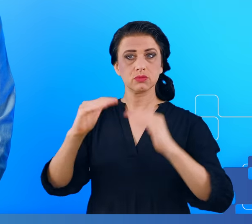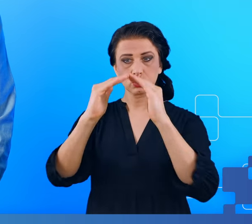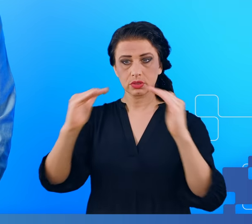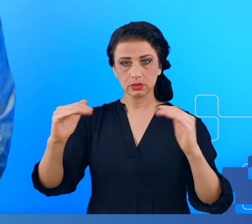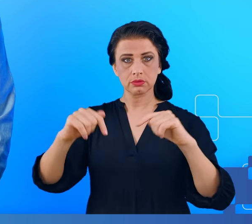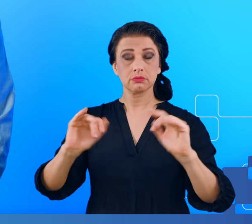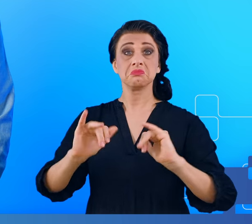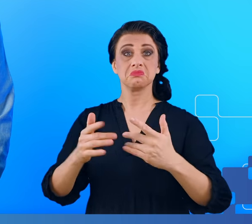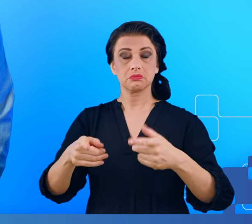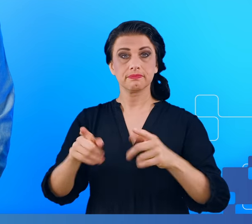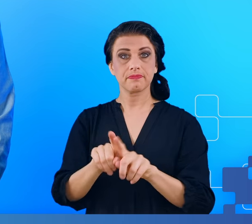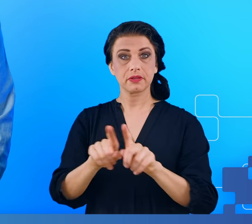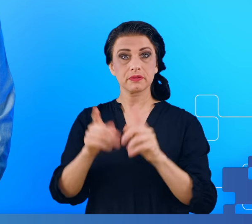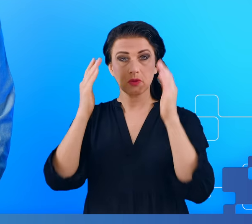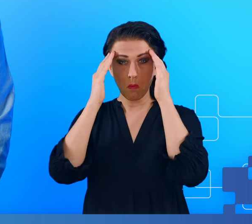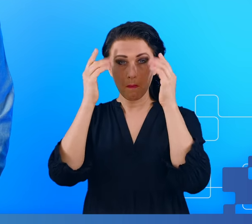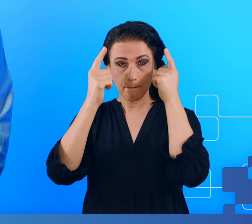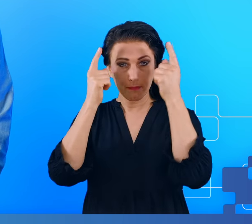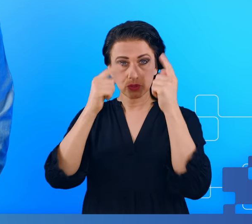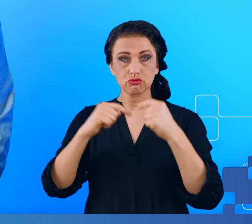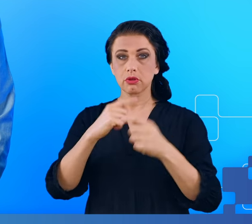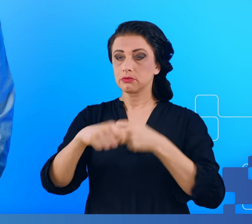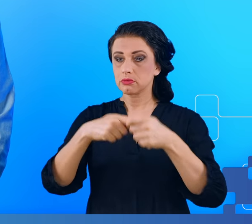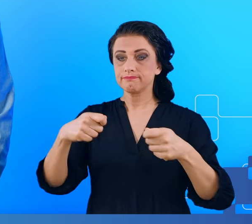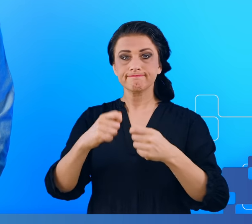sprawność umysłową, zwłaszcza w rozwiązywaniu skomplikowanych